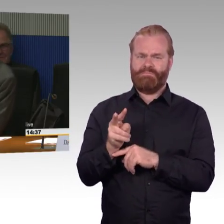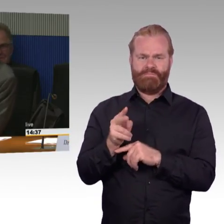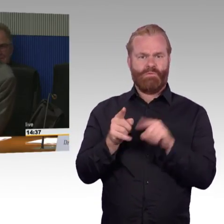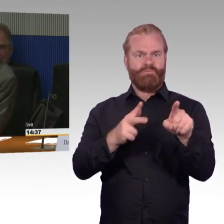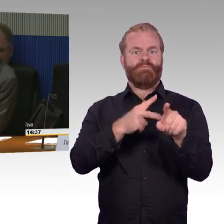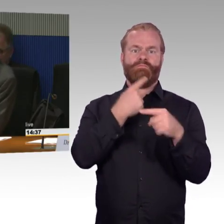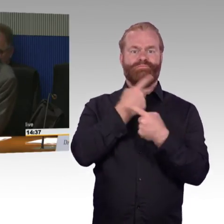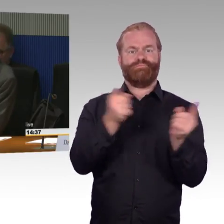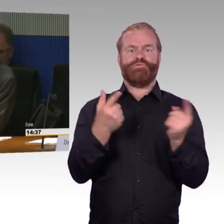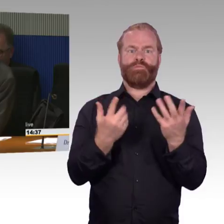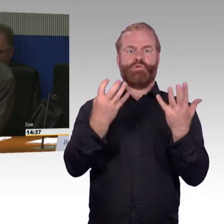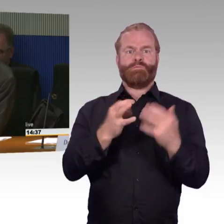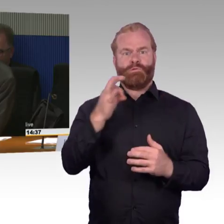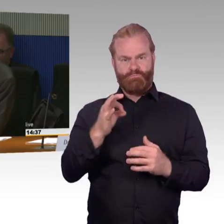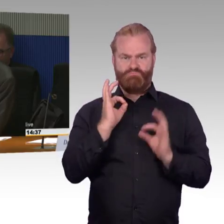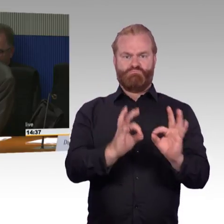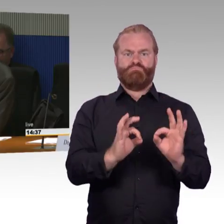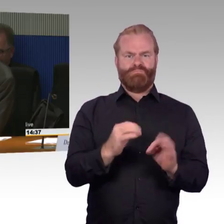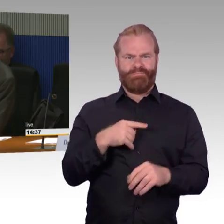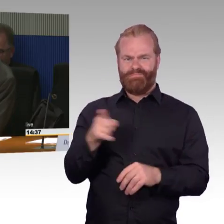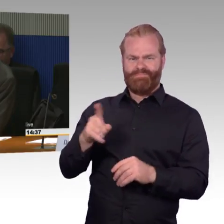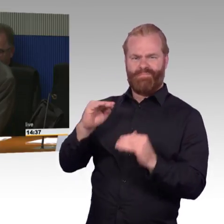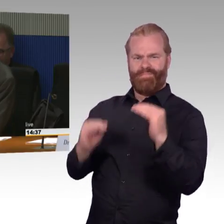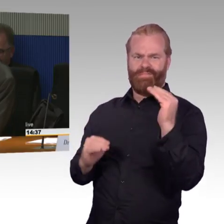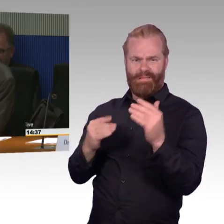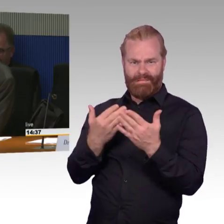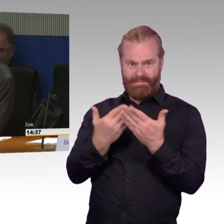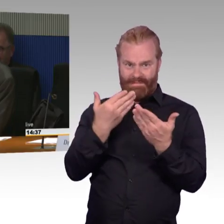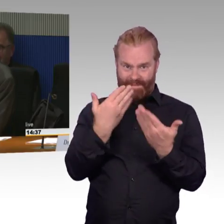Wie ist es da mit der Verfügbarkeit? Die zweite Frage, Herr Wenndorf,